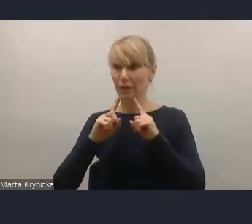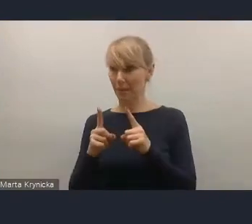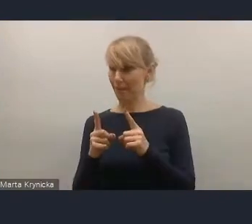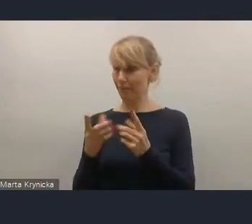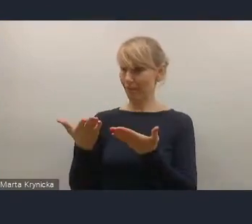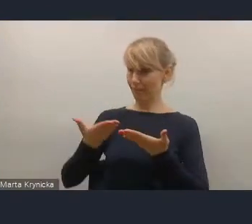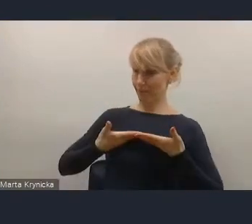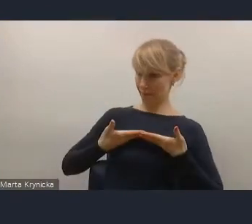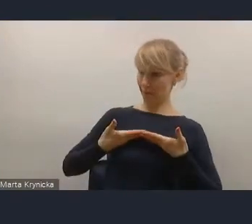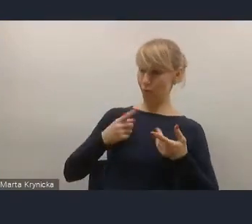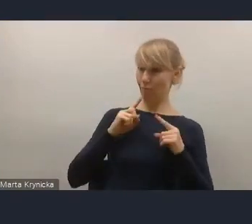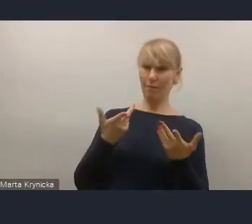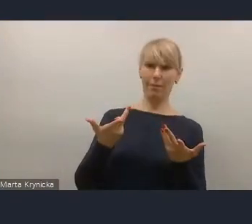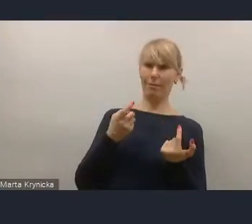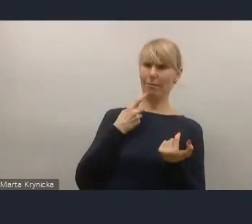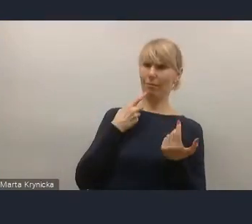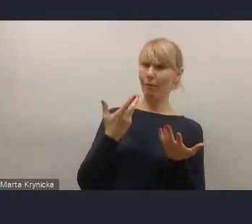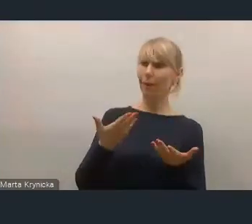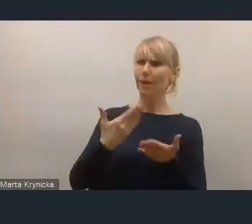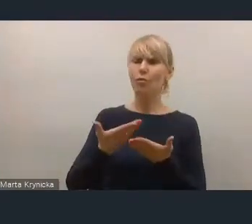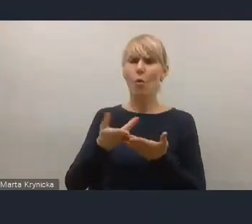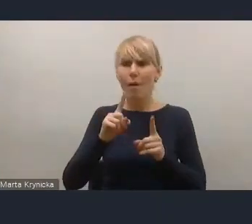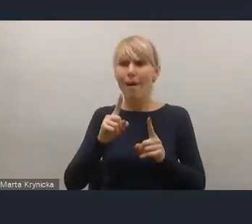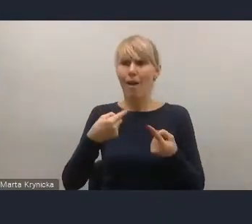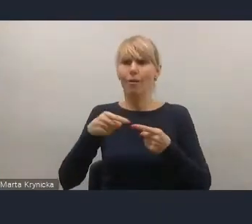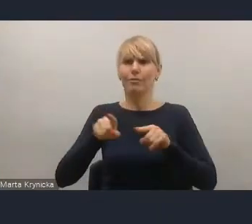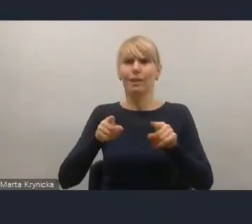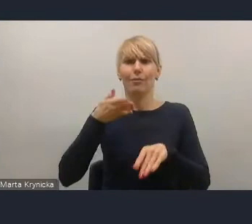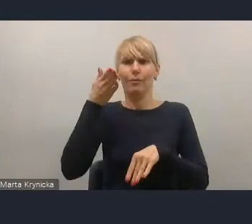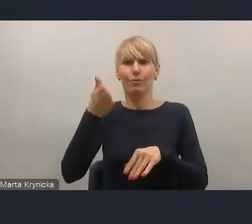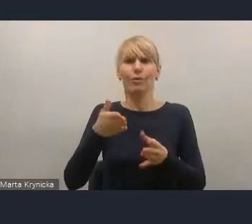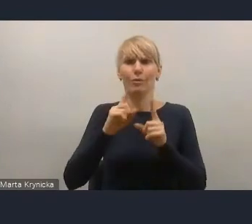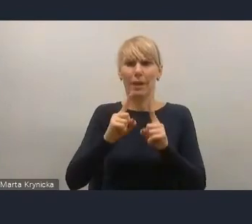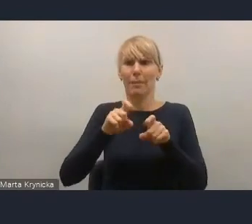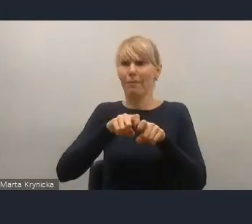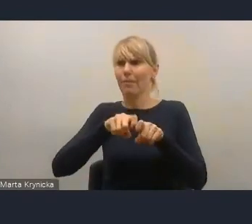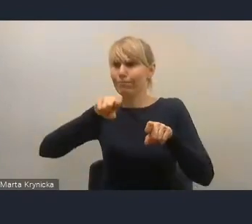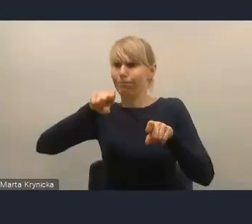w stosunku do tych zamiarów naszych wspólnych,